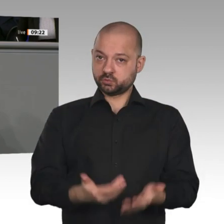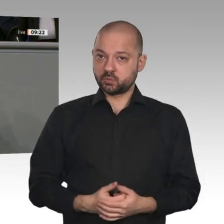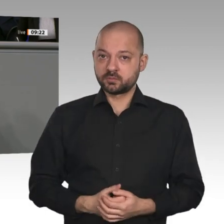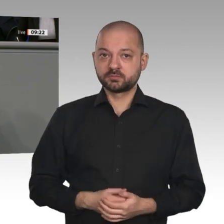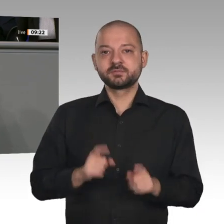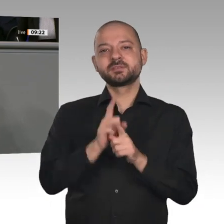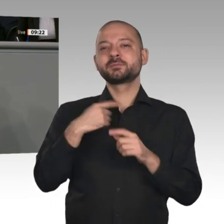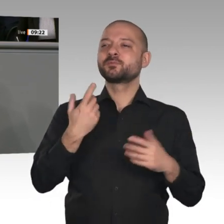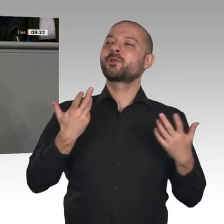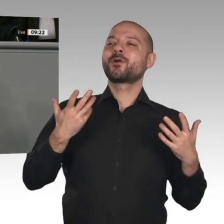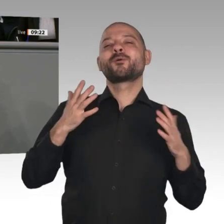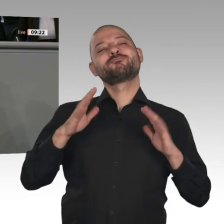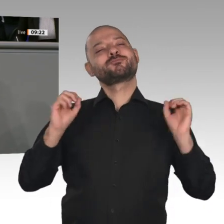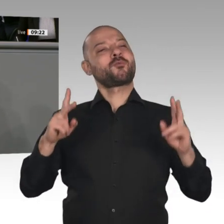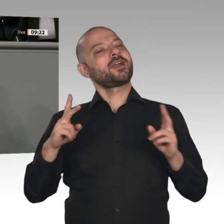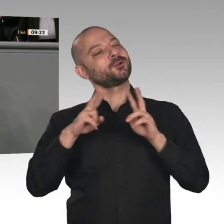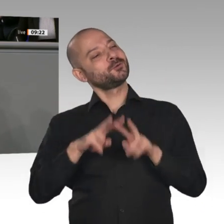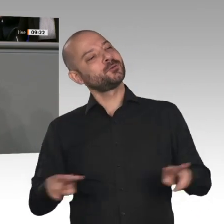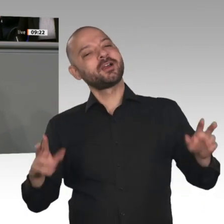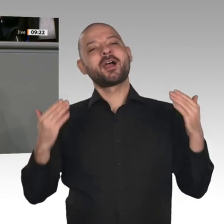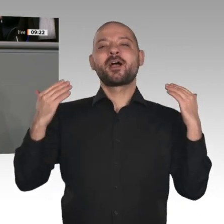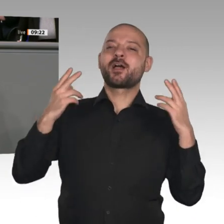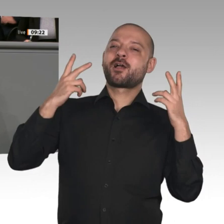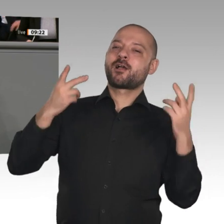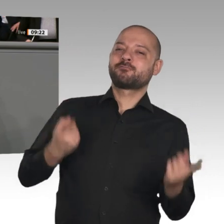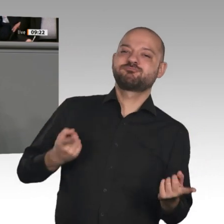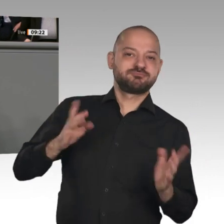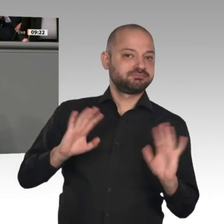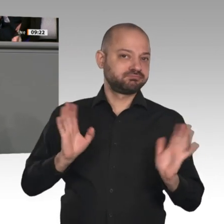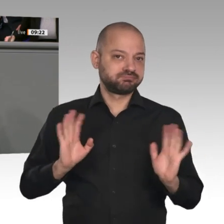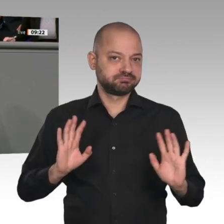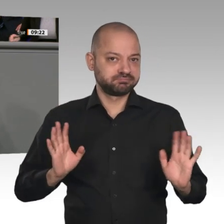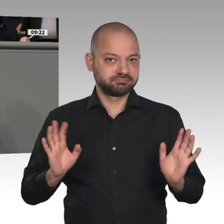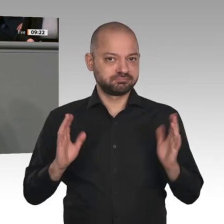von Wirtschaft, Arbeit und der sozialen Frage. Wir wollen die globale Wettbewerbsfähigkeit